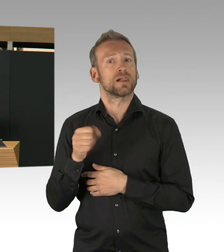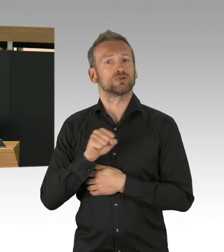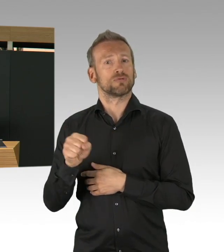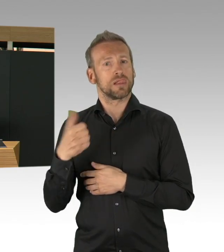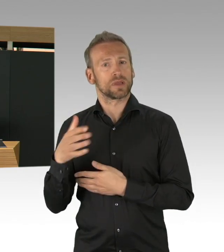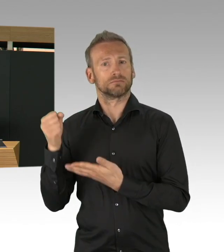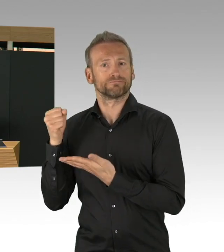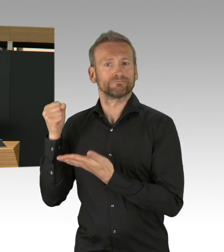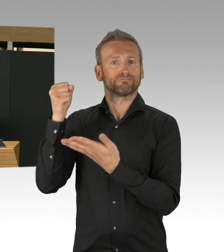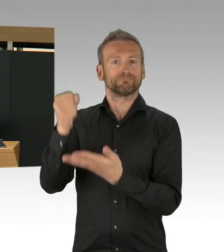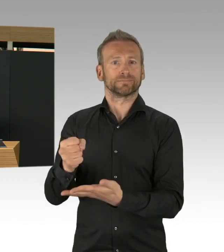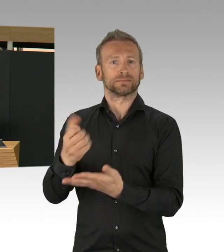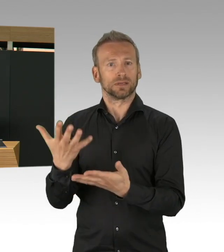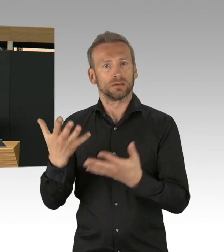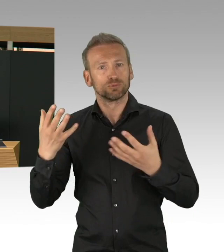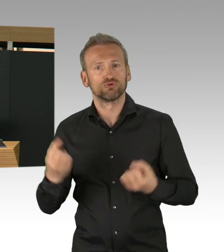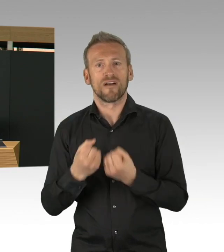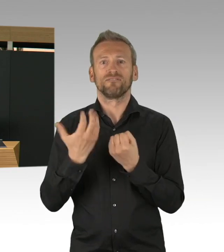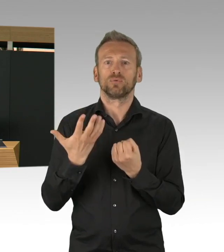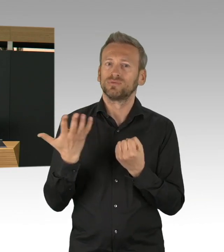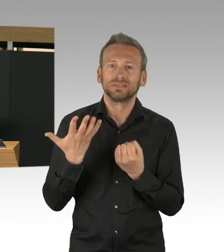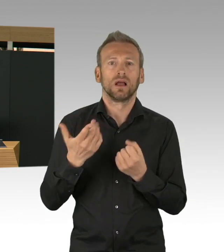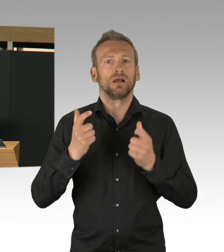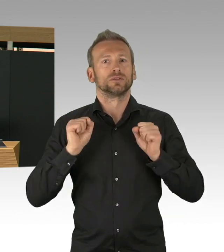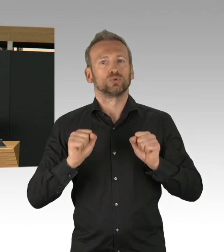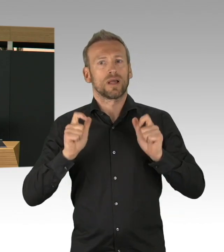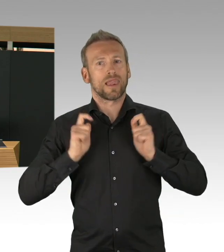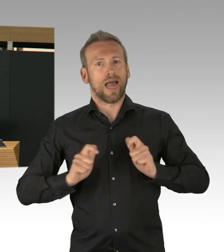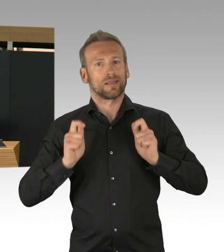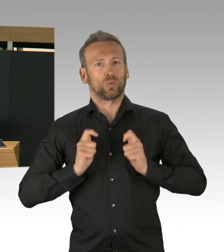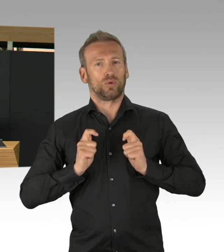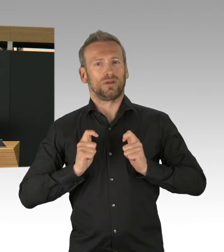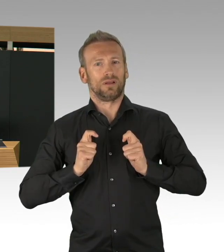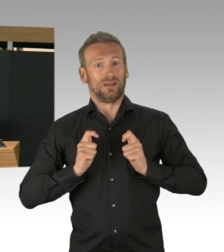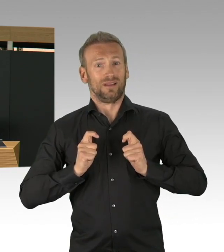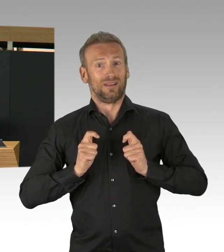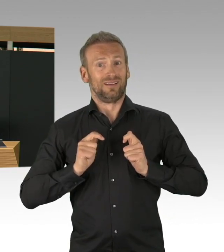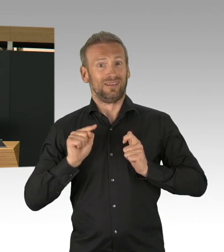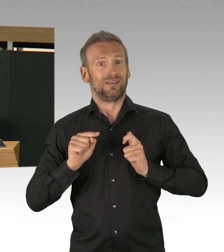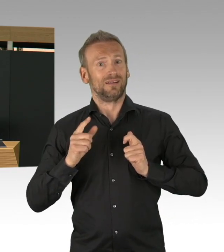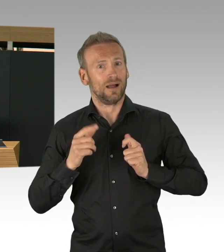Nicht nur mit Ihnen, mit den SprecherInnen hier im Parlament, sondern mit der Ärztekammer, mit der Berliner Krankenhausgesellschaft,